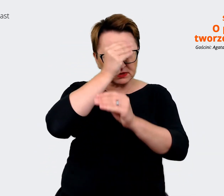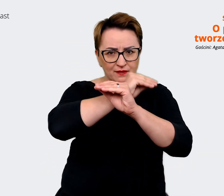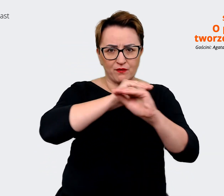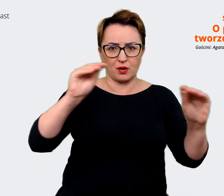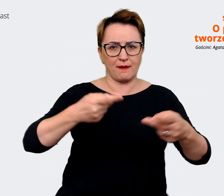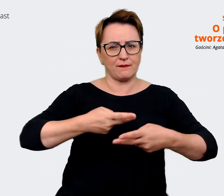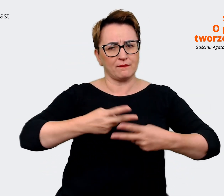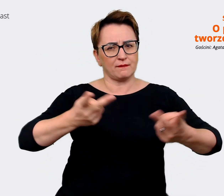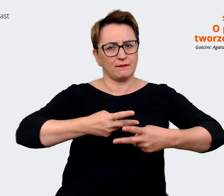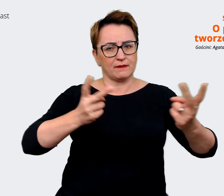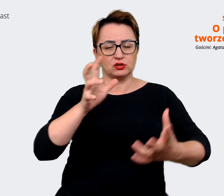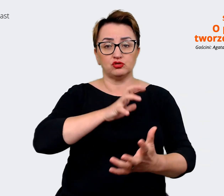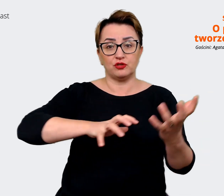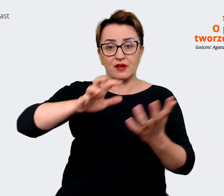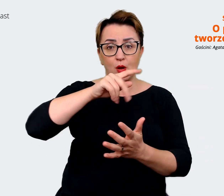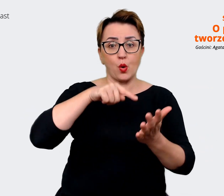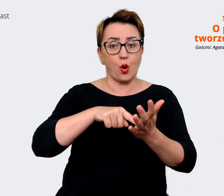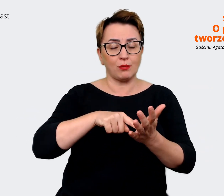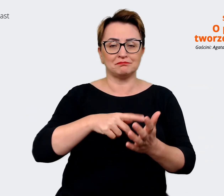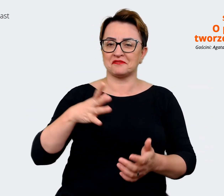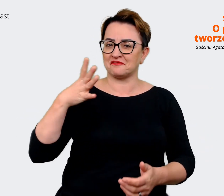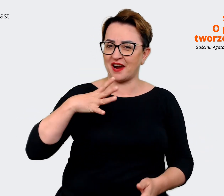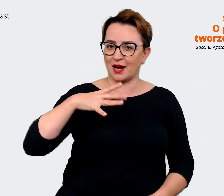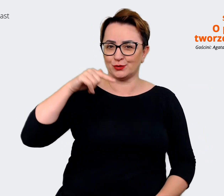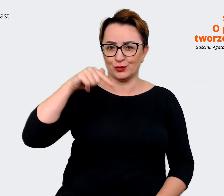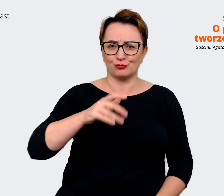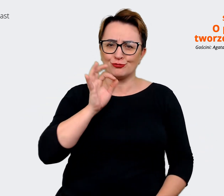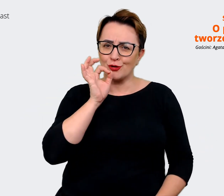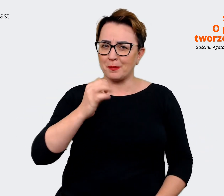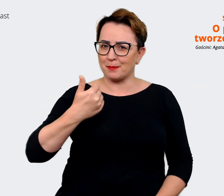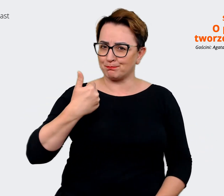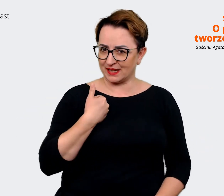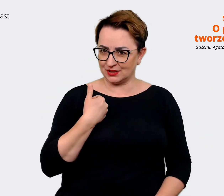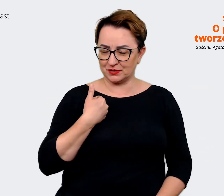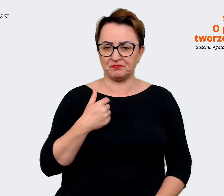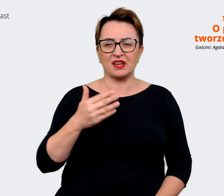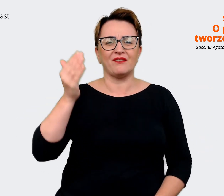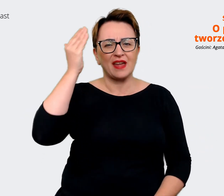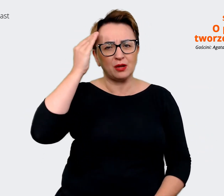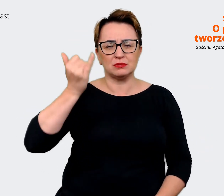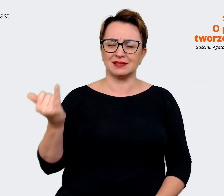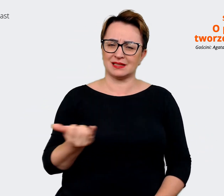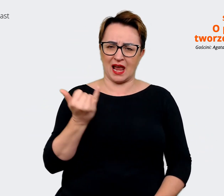jaki wysyłamy w świat jest to, że dobrze tu być. Wiadomo, że zawsze są plusy i minusy. Natomiast